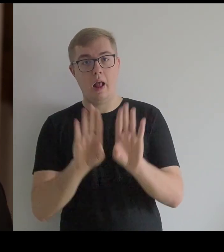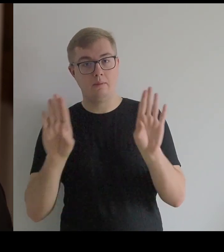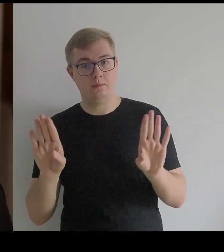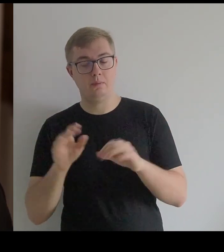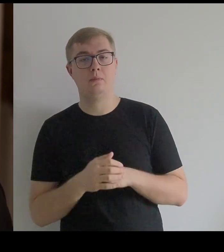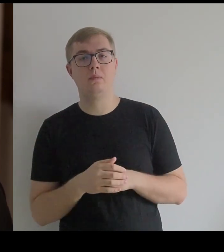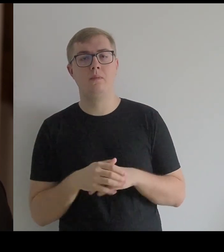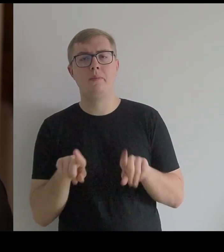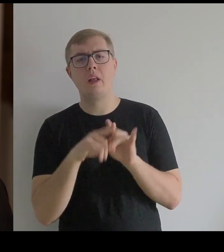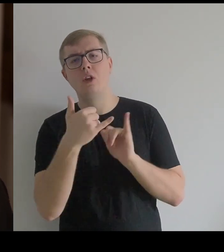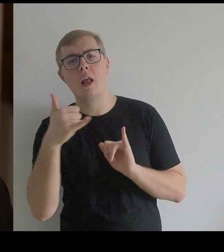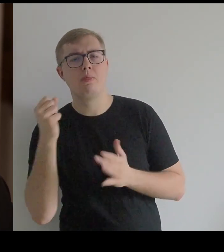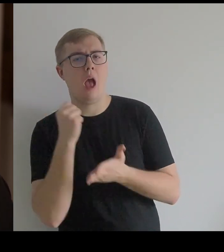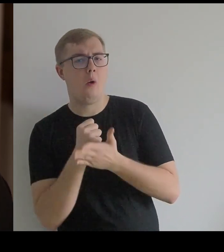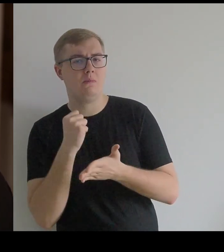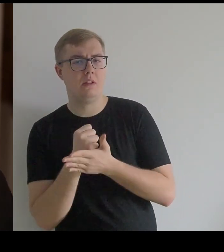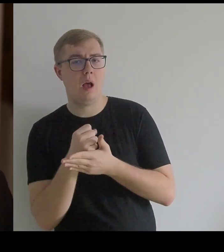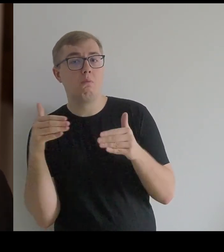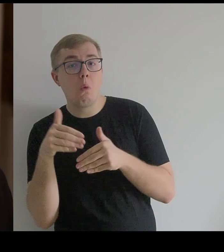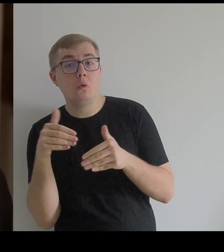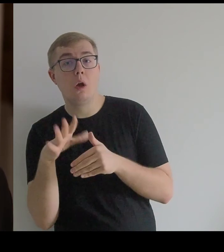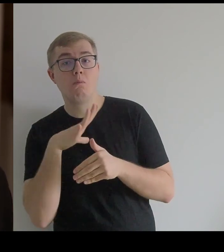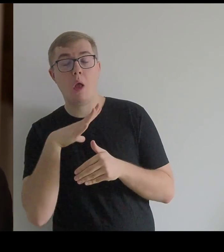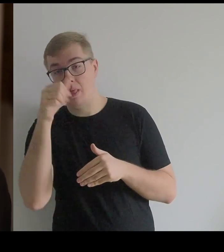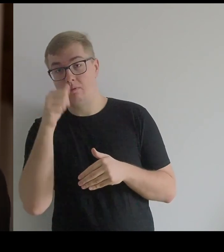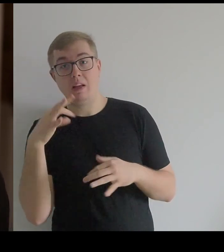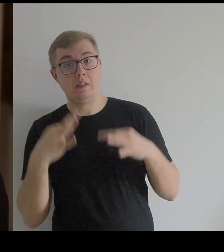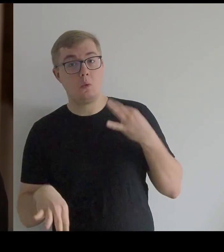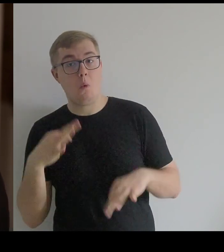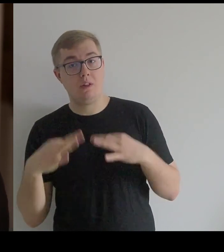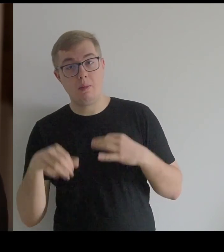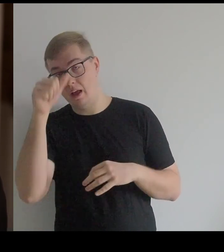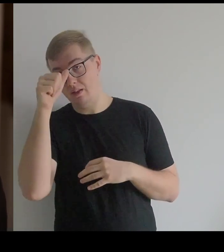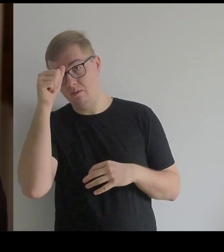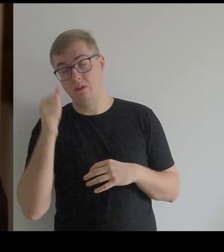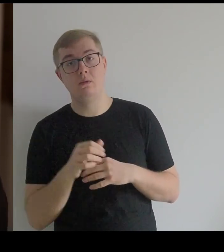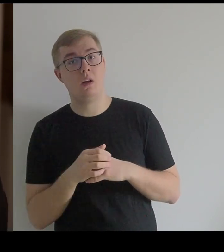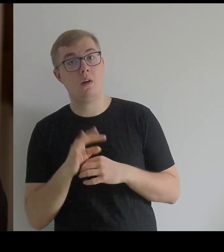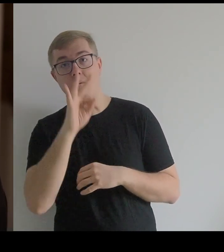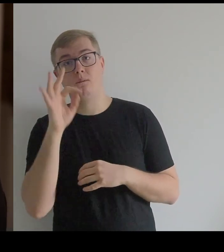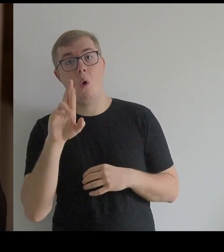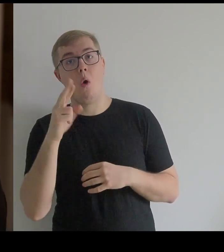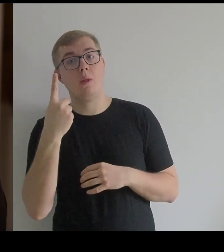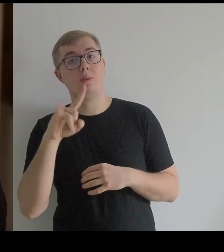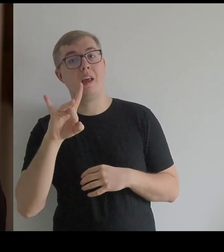Jest też opcja, że były to suknie – tak zwane "fordygały".